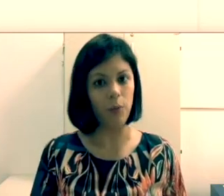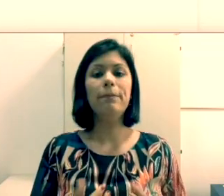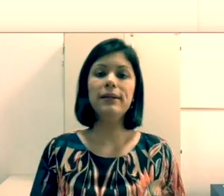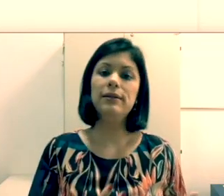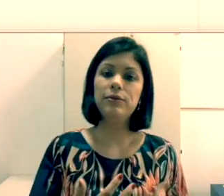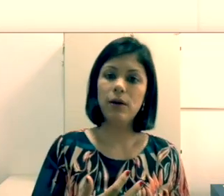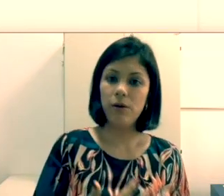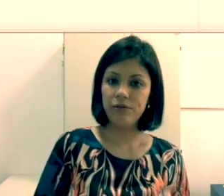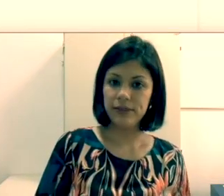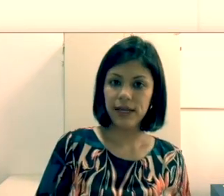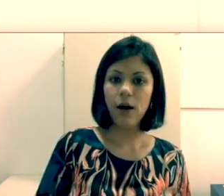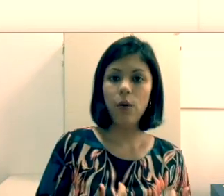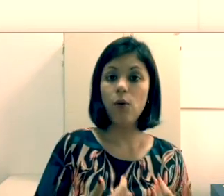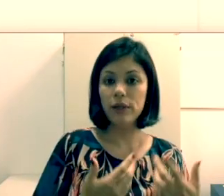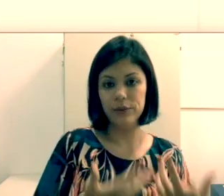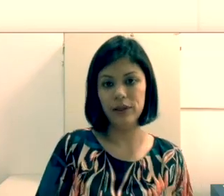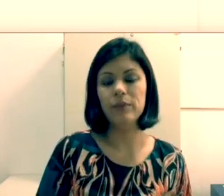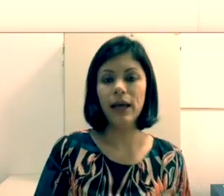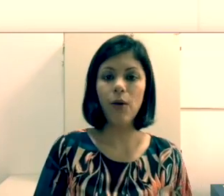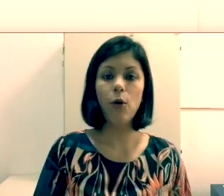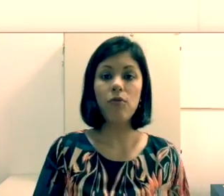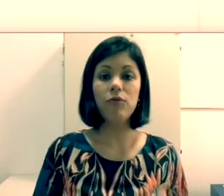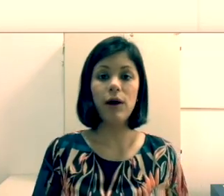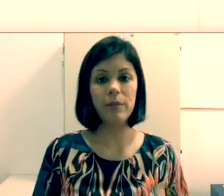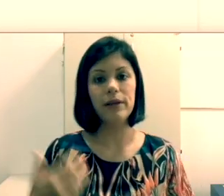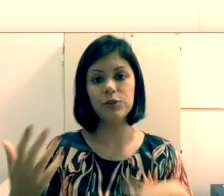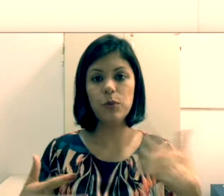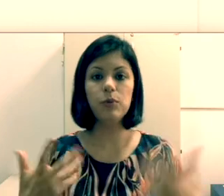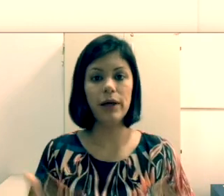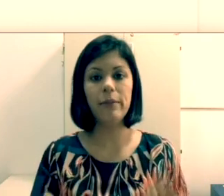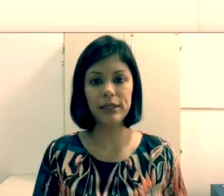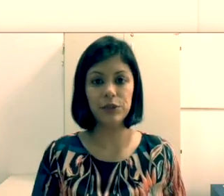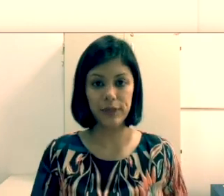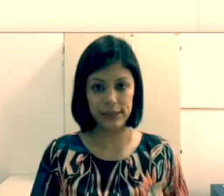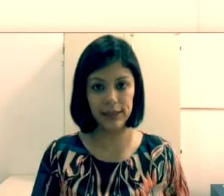comunicam como? Pela leitura orofacial ou leitura labial como popularmente é conhecida?”